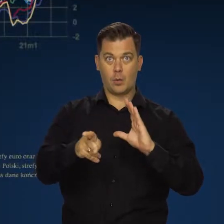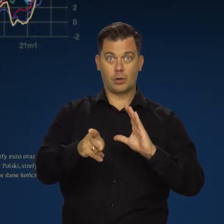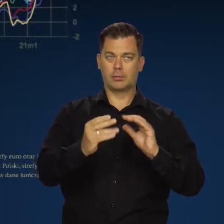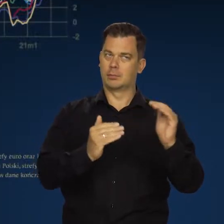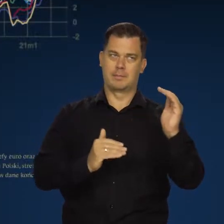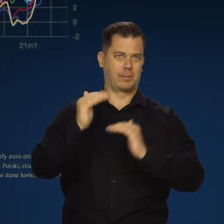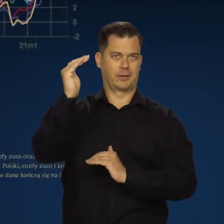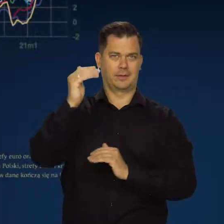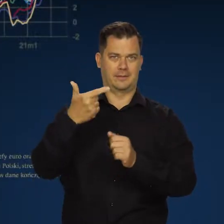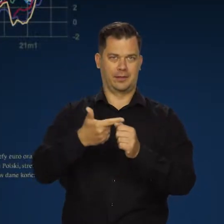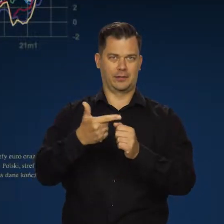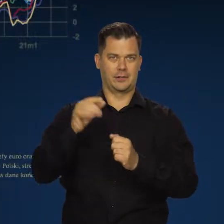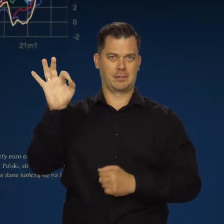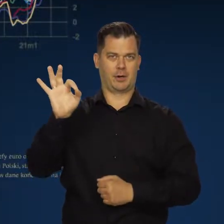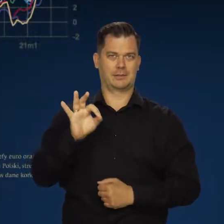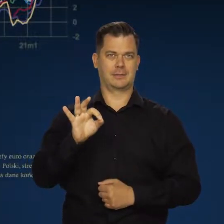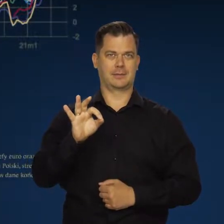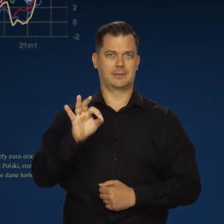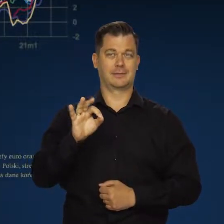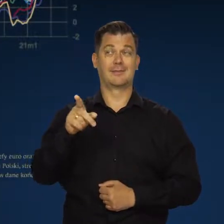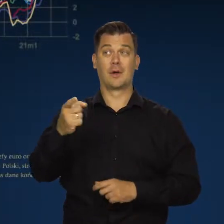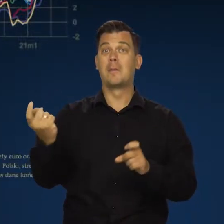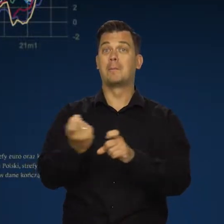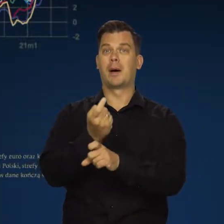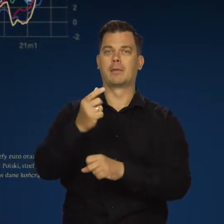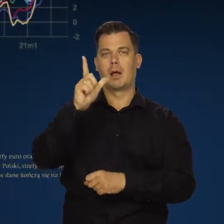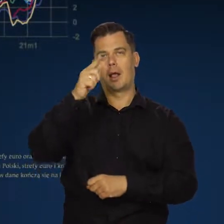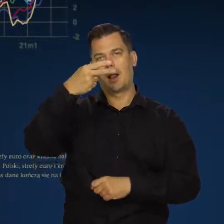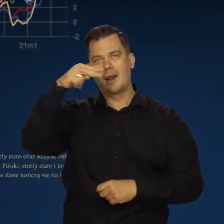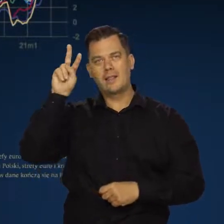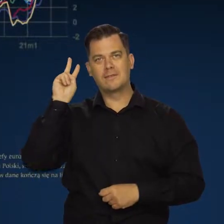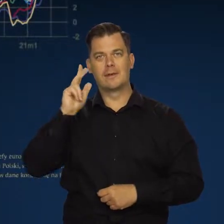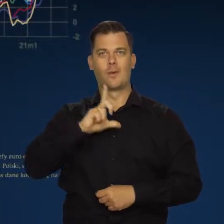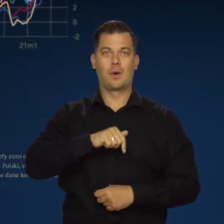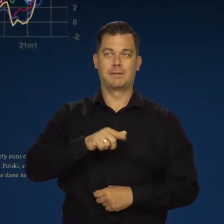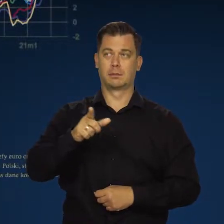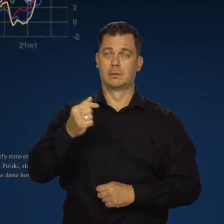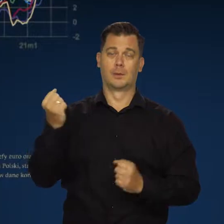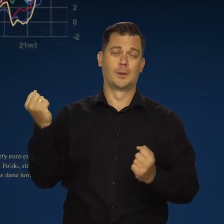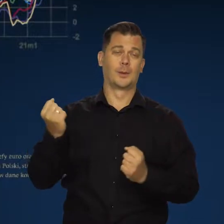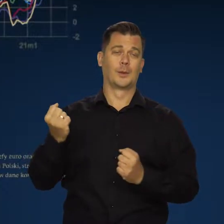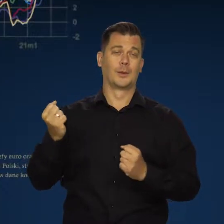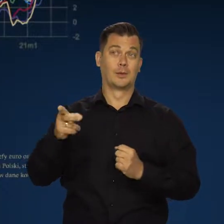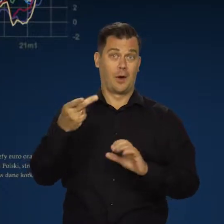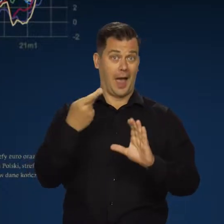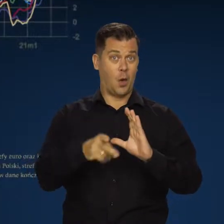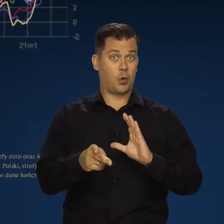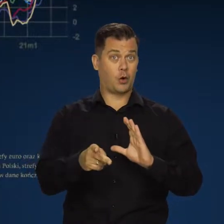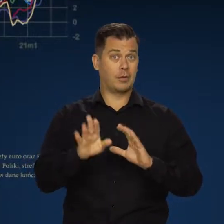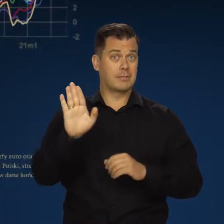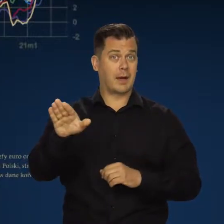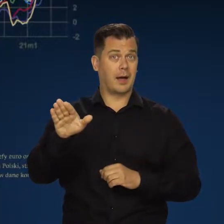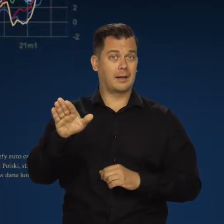przekracza 20 proc. W tych krajach sytuacja szczególnie jest trudna, no bo są w strefie euro,